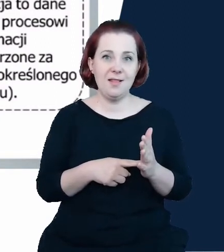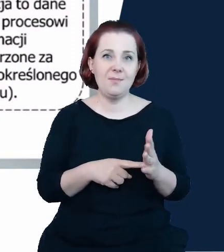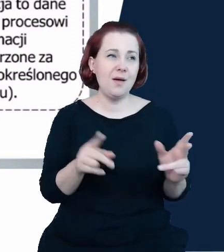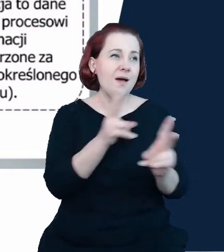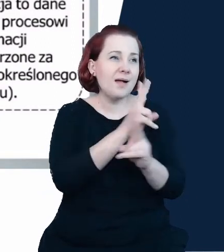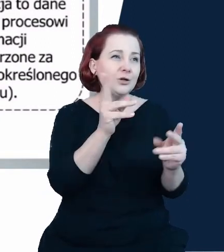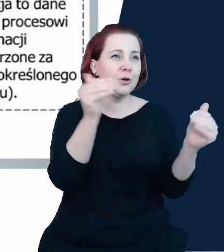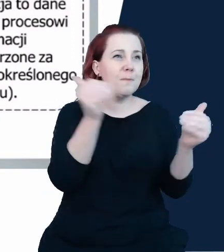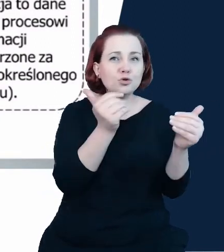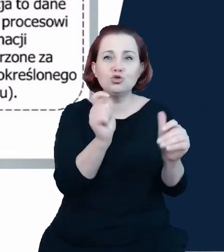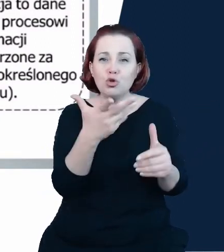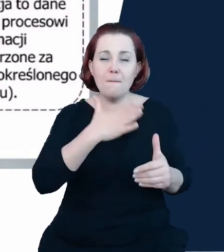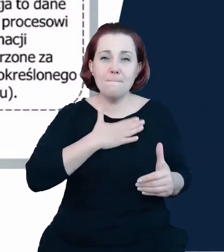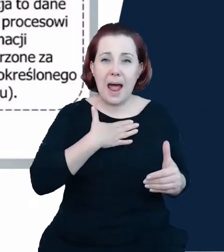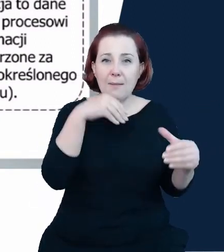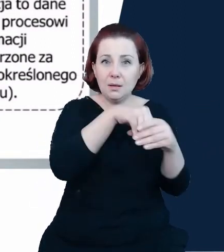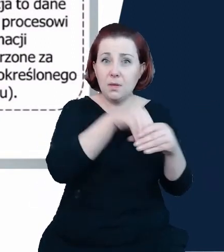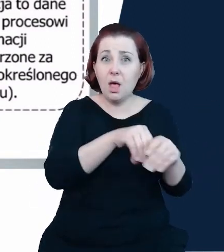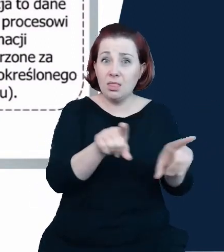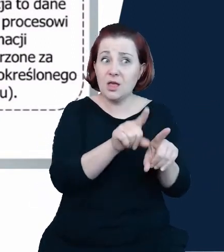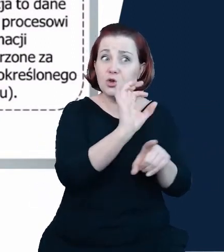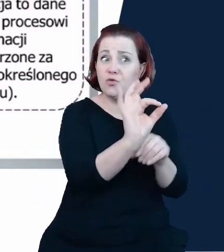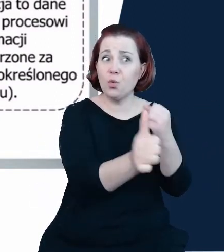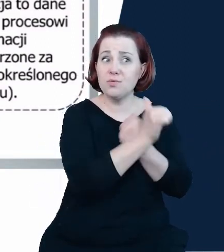jakość się poprawia, którego dane są coraz lepszej jakości, coraz bardziej